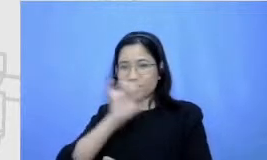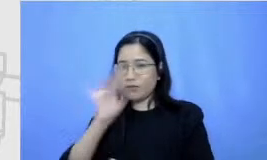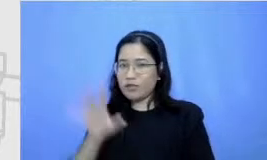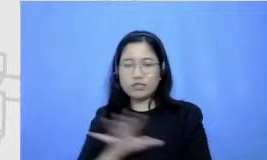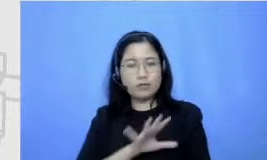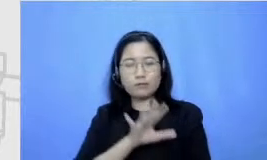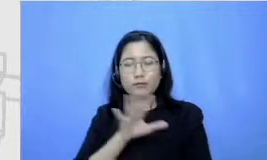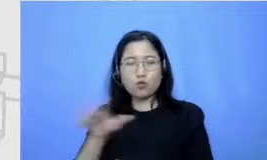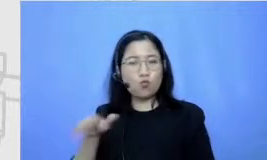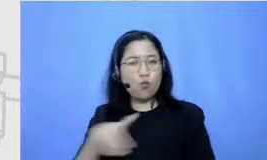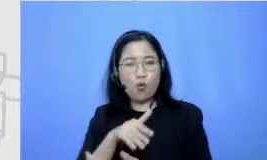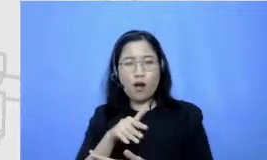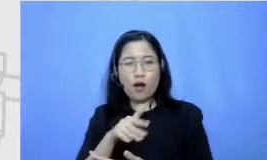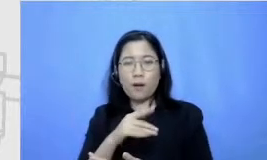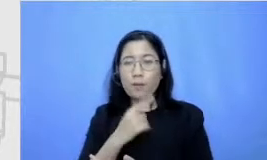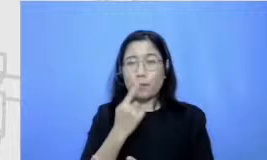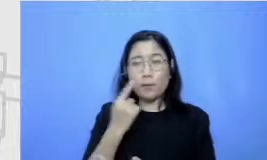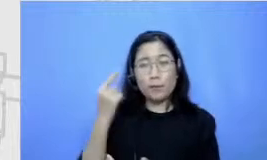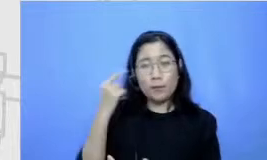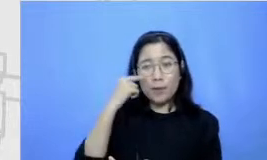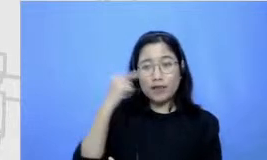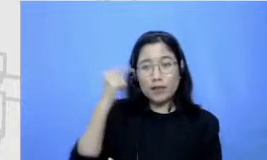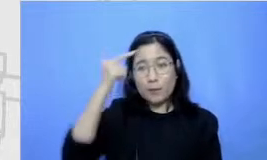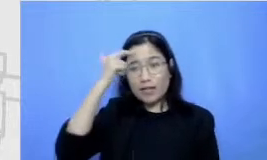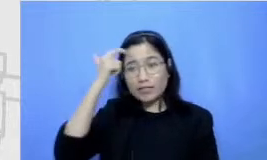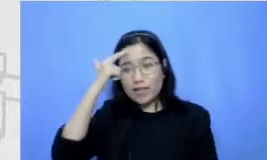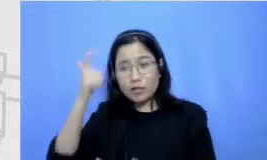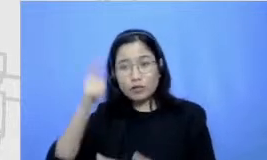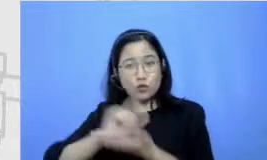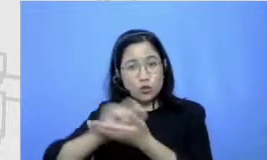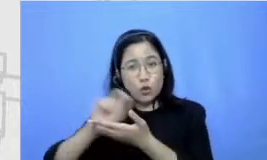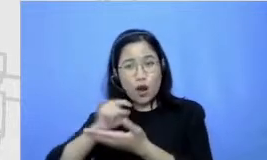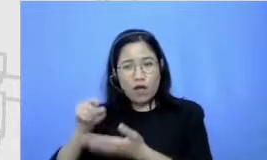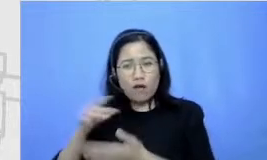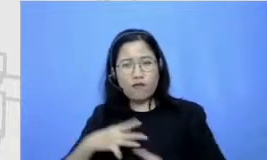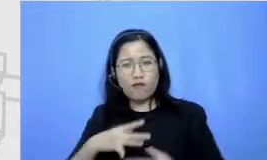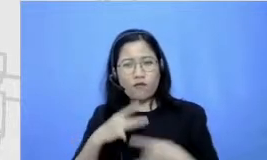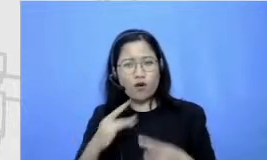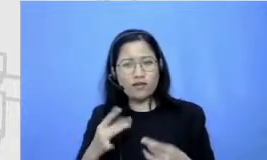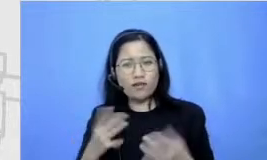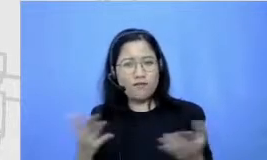itu fakturnya apa dan mana yang sebenarnya bikin ada ngasih mata pelajaran sekolah bikin jenuh